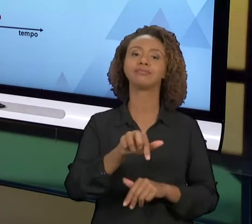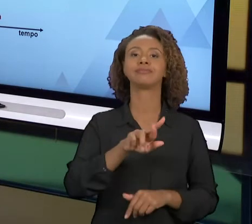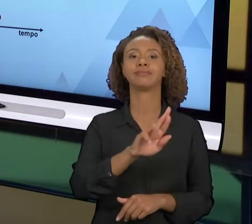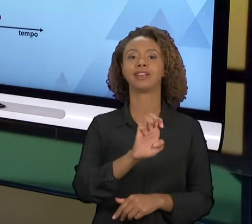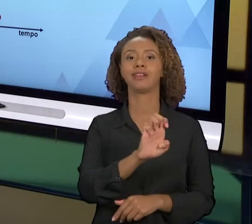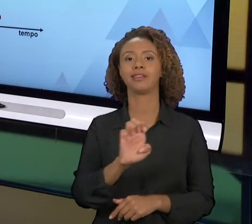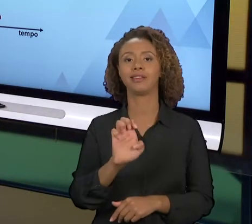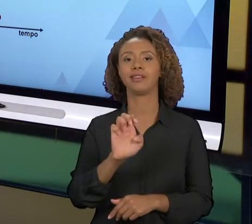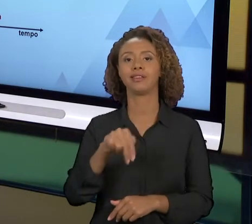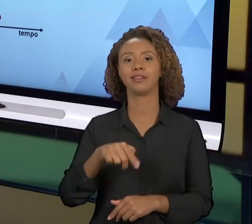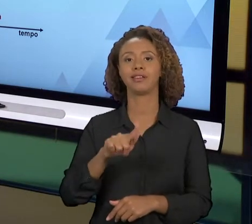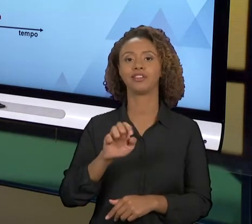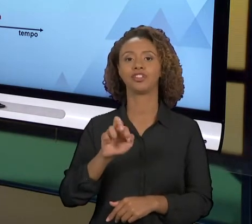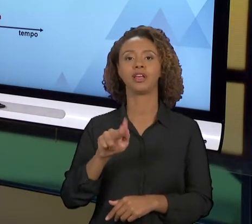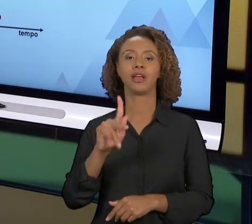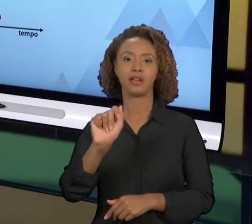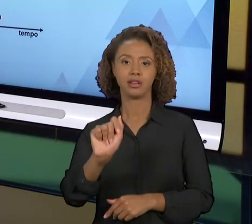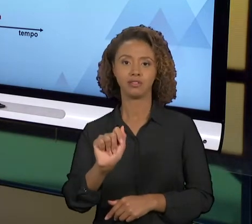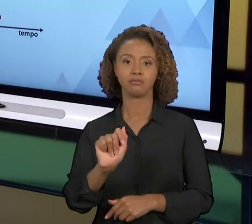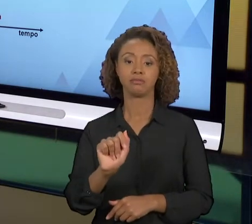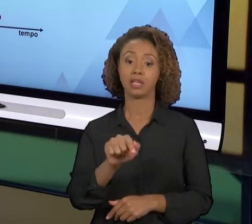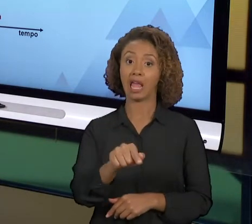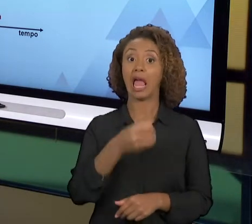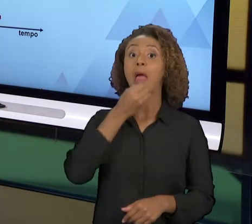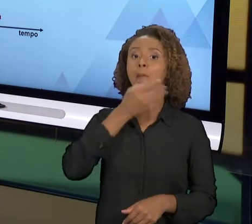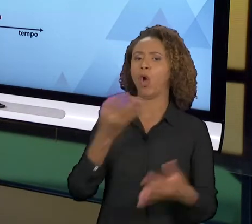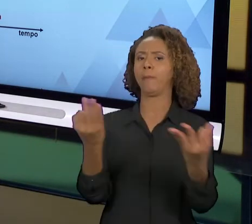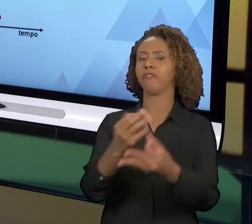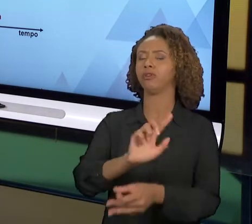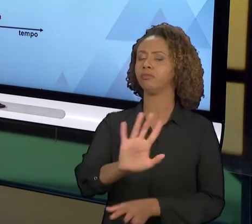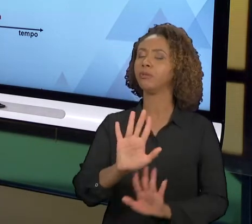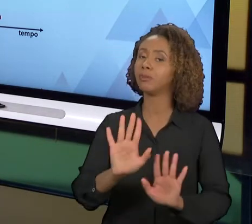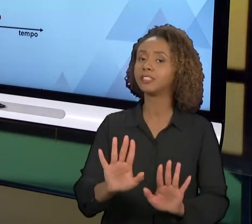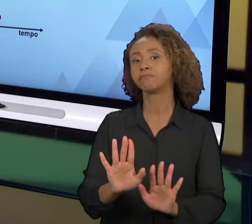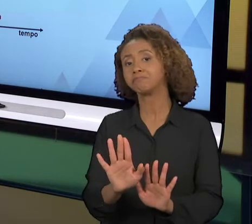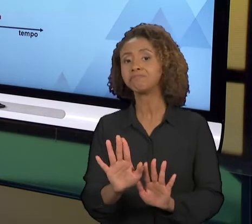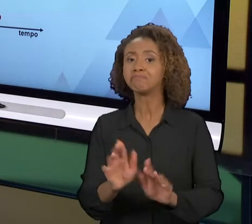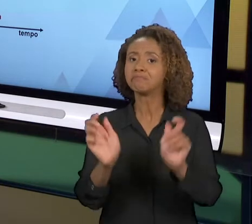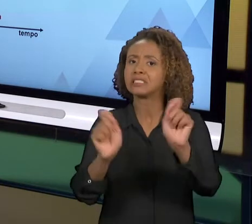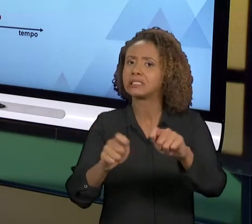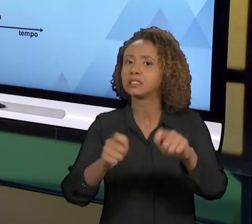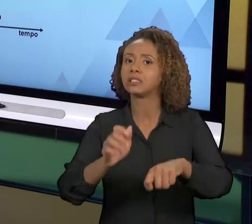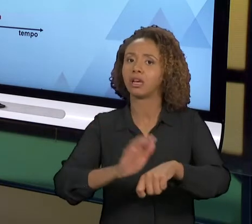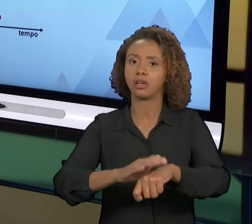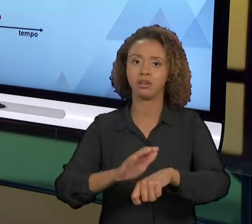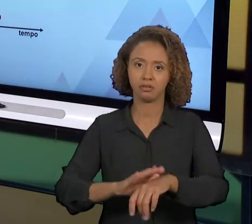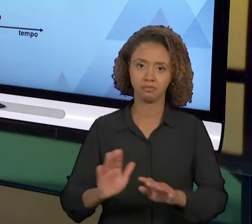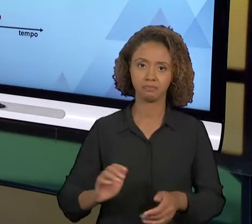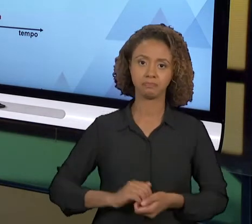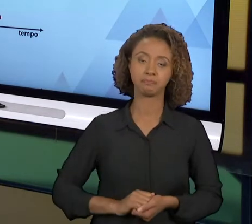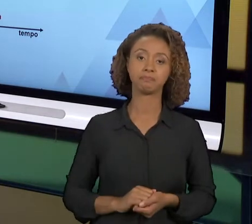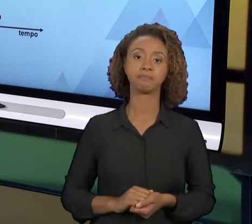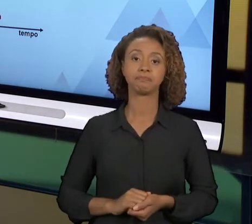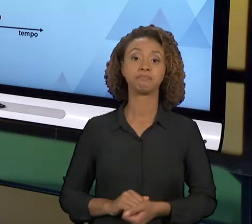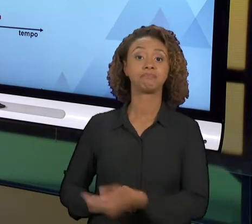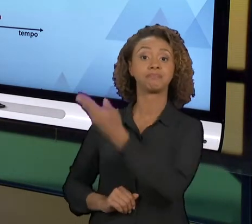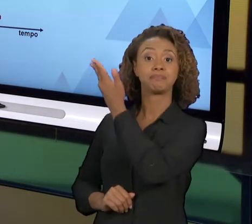QUE SERIA SER MUDADO AOS POUCOS, MAS TEM DETERMINADA CIRCUNSTÂNCIA QUE NÃO TEM JEITO, TEM QUE REENGENHARIA MESMO. ENTÃO AQUI EU TENHO UM